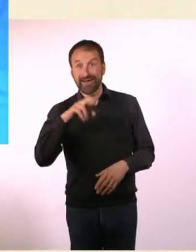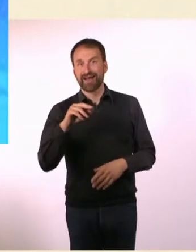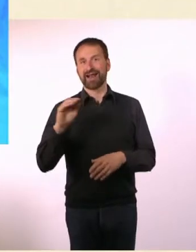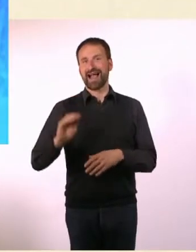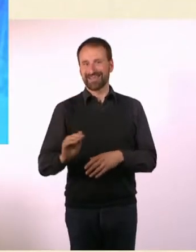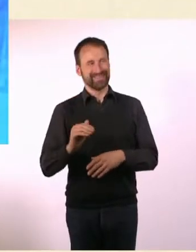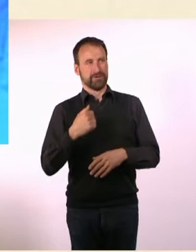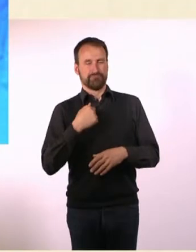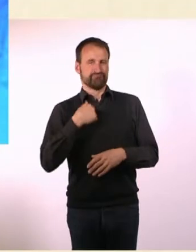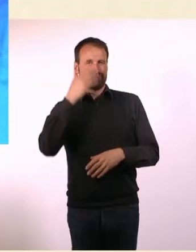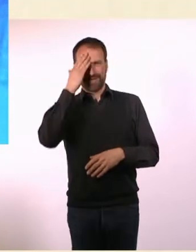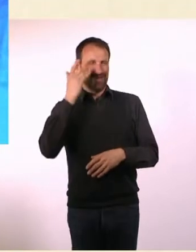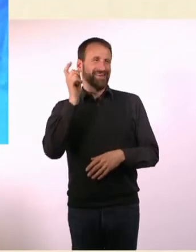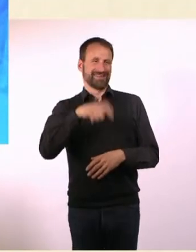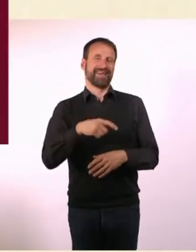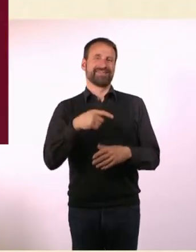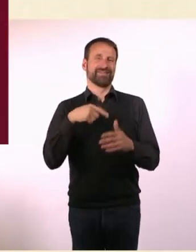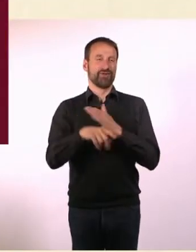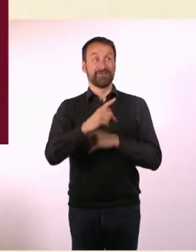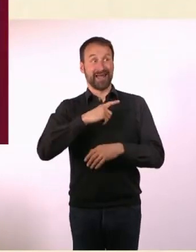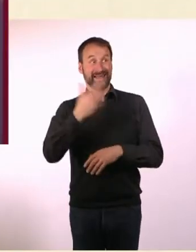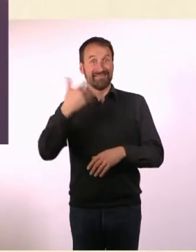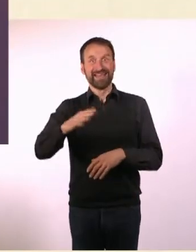wir arbeiteten früher zusammen bei Radio Fritz. Ach, wie witzig!